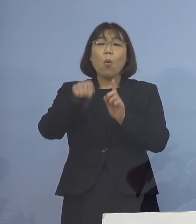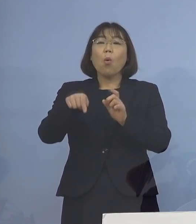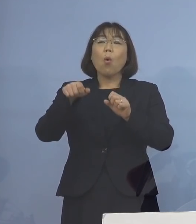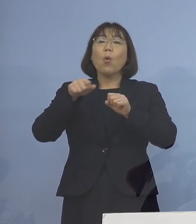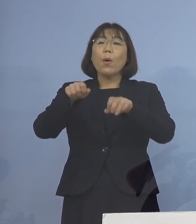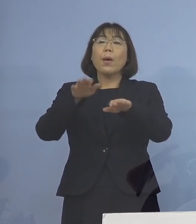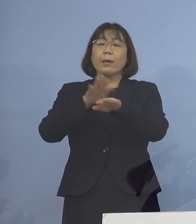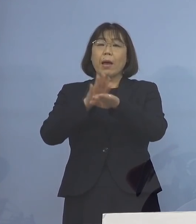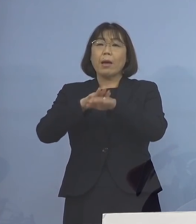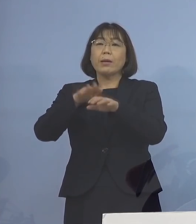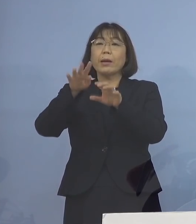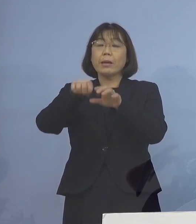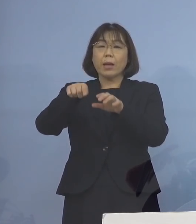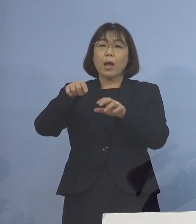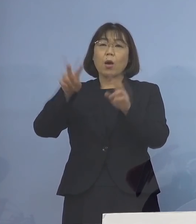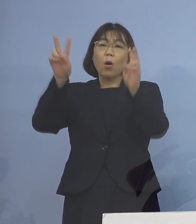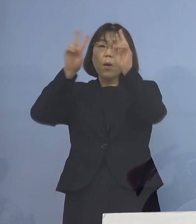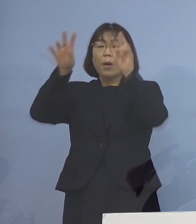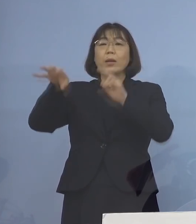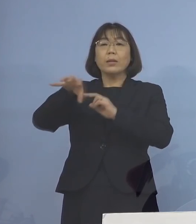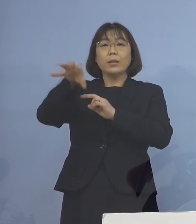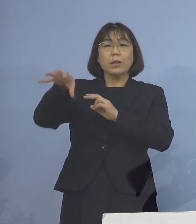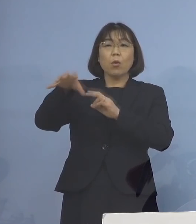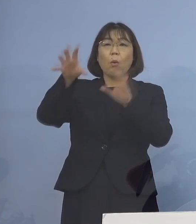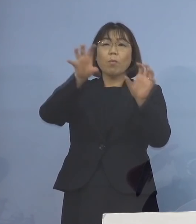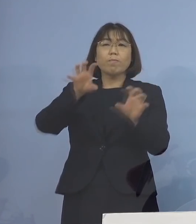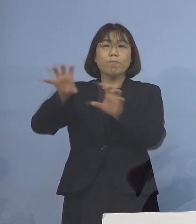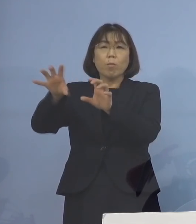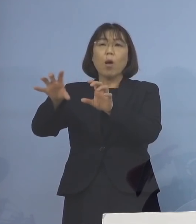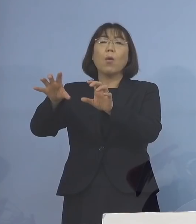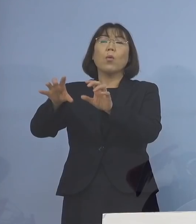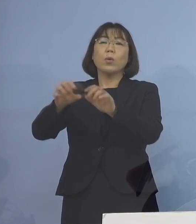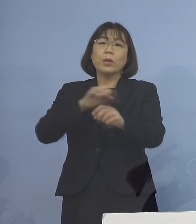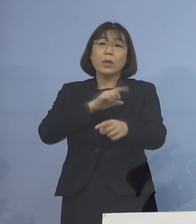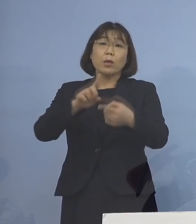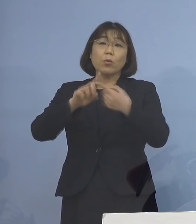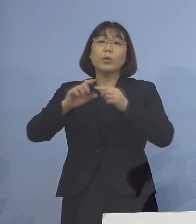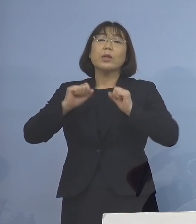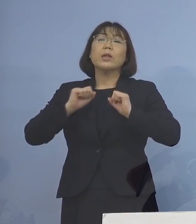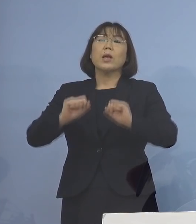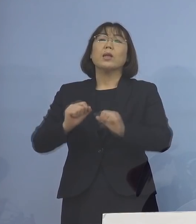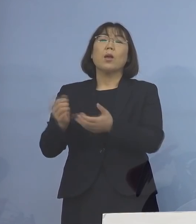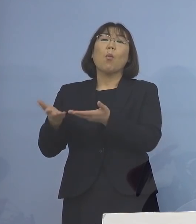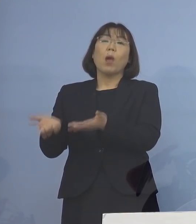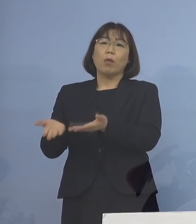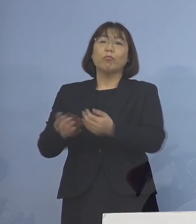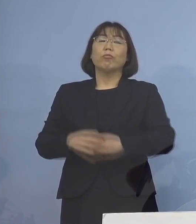事業所の方で率先して 行なっていただくという形を